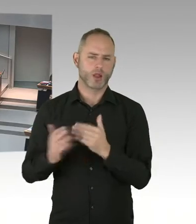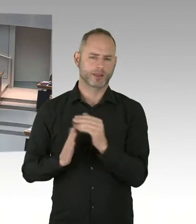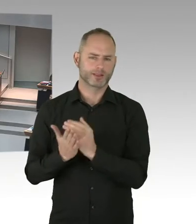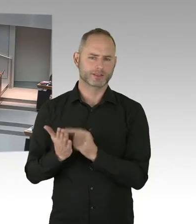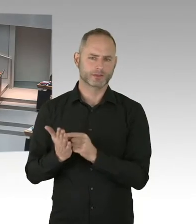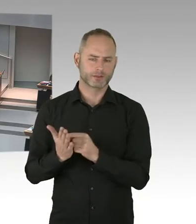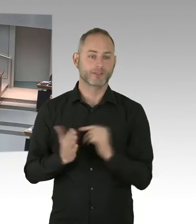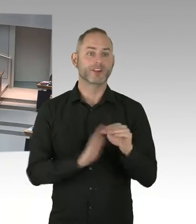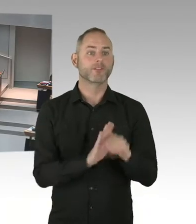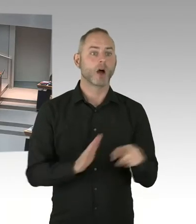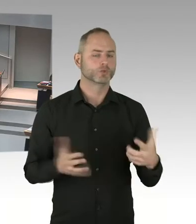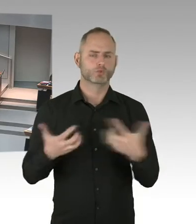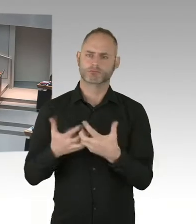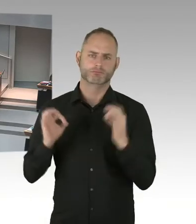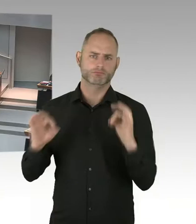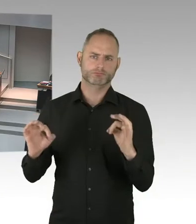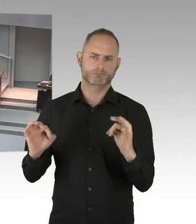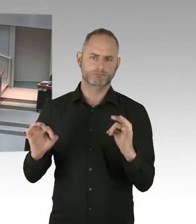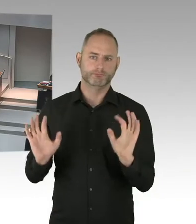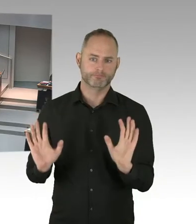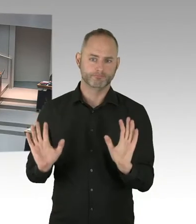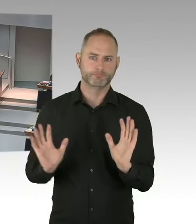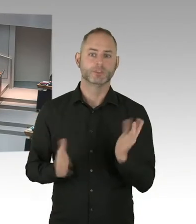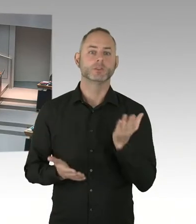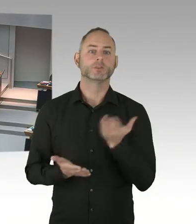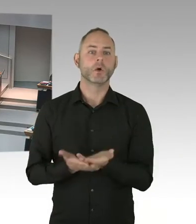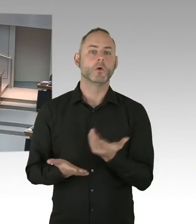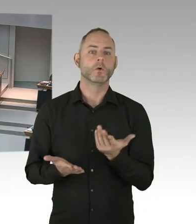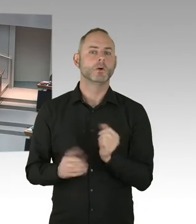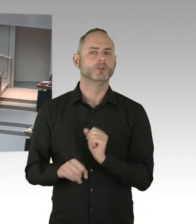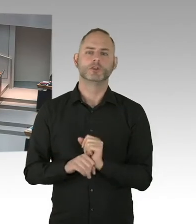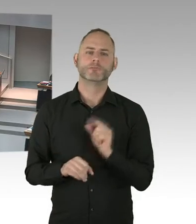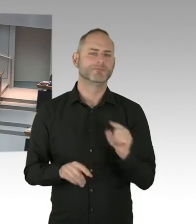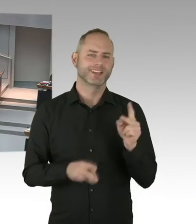(Präsidium) So, dann kommen wir zur nächsten Frage der Fraktion die Linke, Herr Schatz, bitteschön, Herr Kollege.